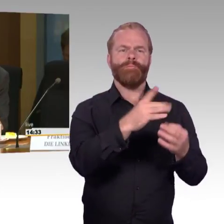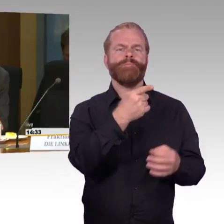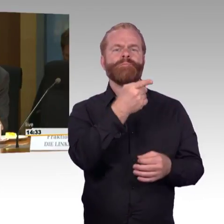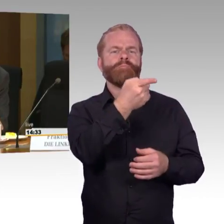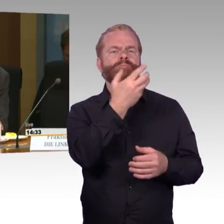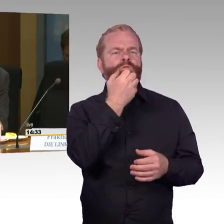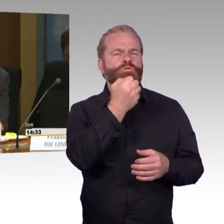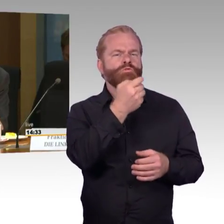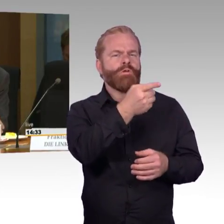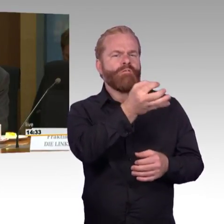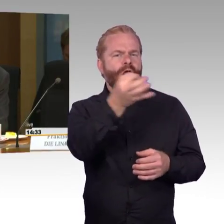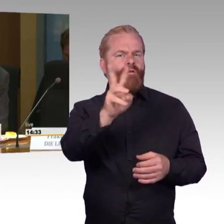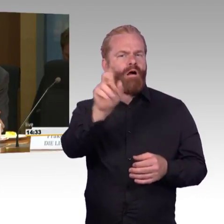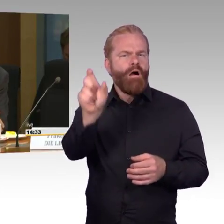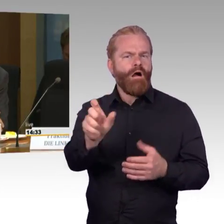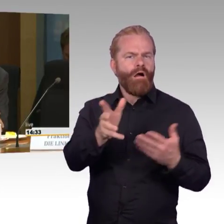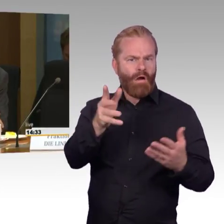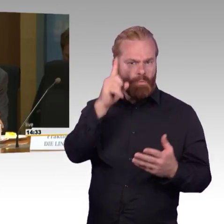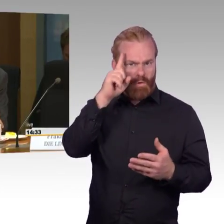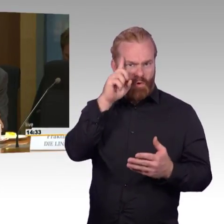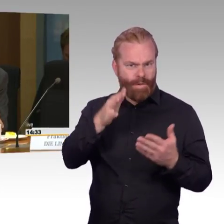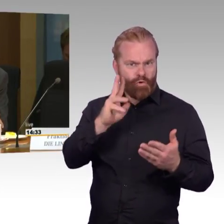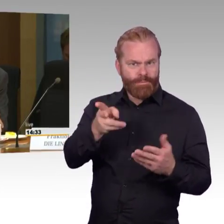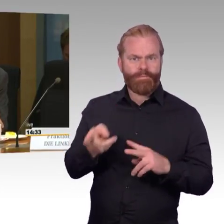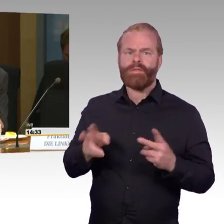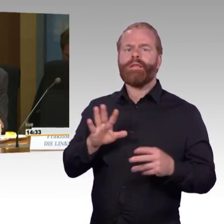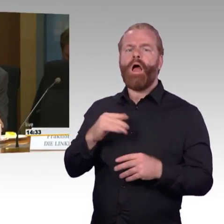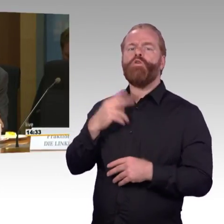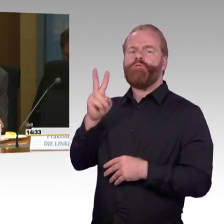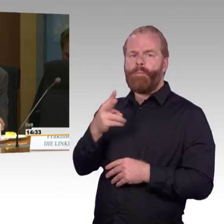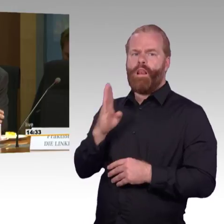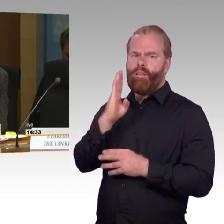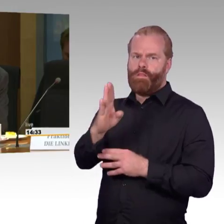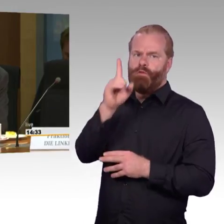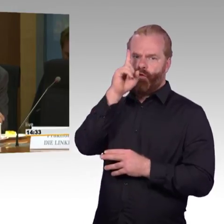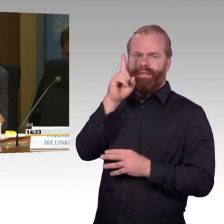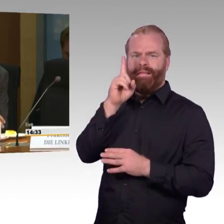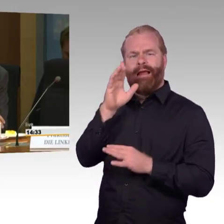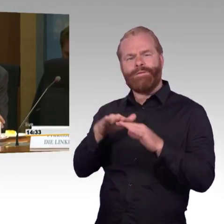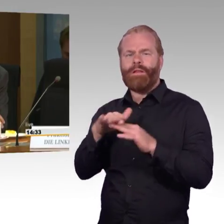für die Barrierefreiheit der Bahn finde ich anerkennenswert, gleichzeitig sind wir noch,